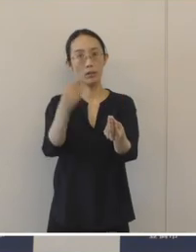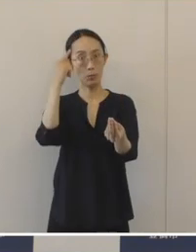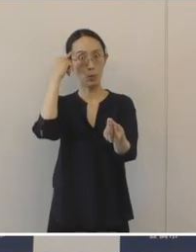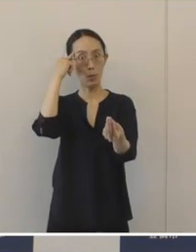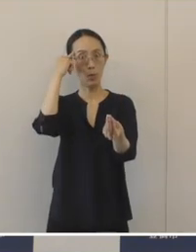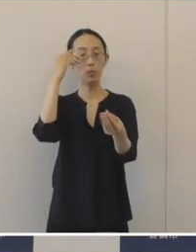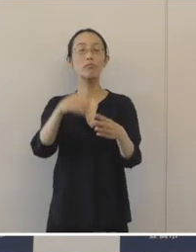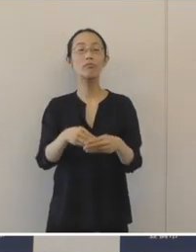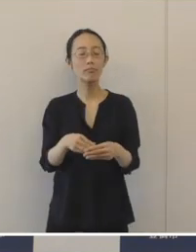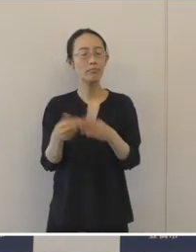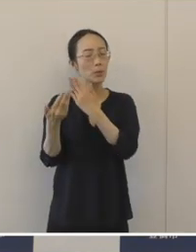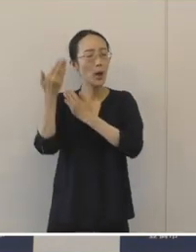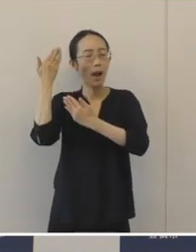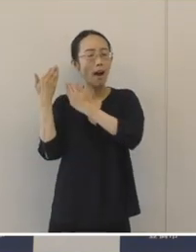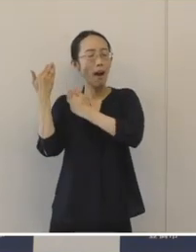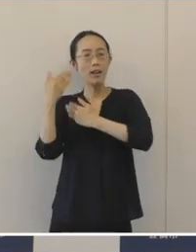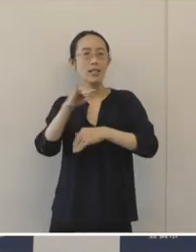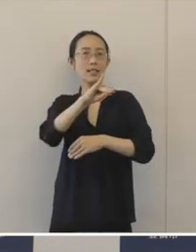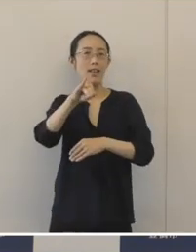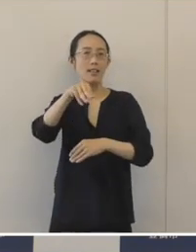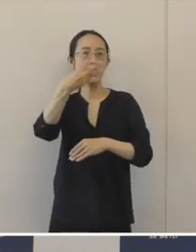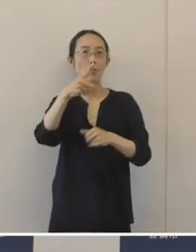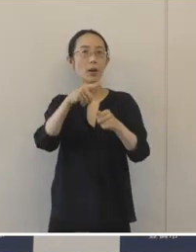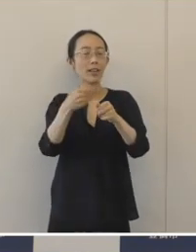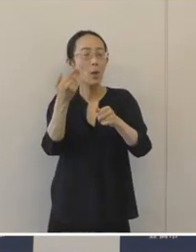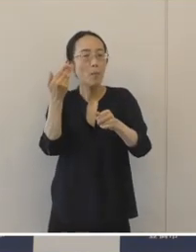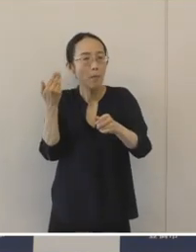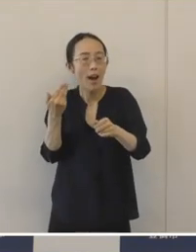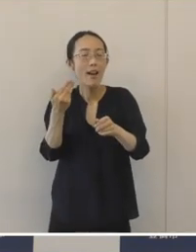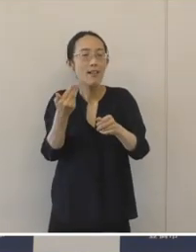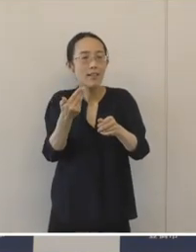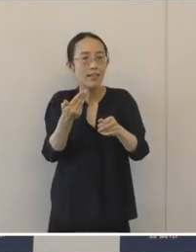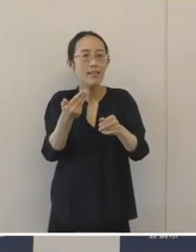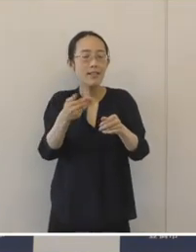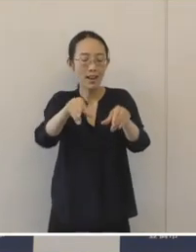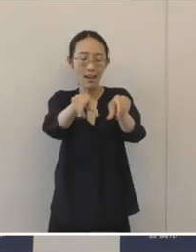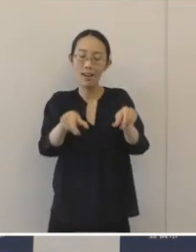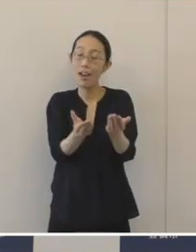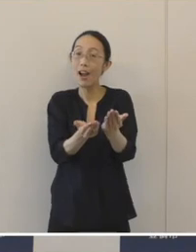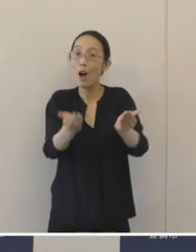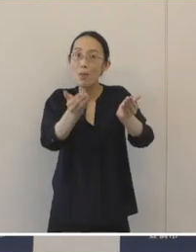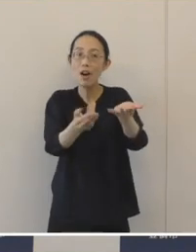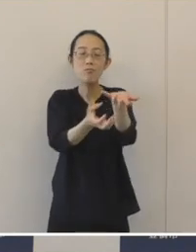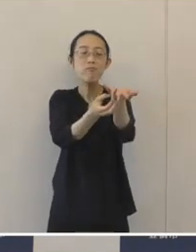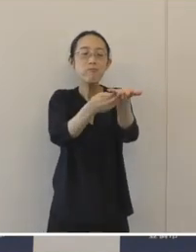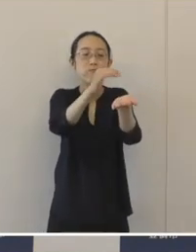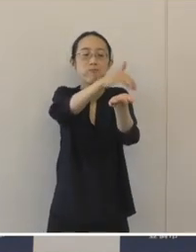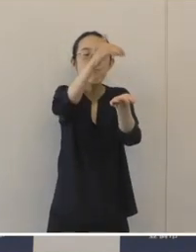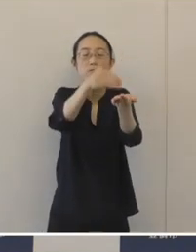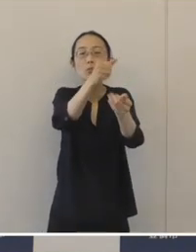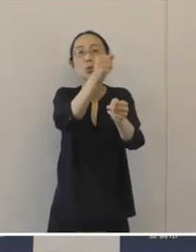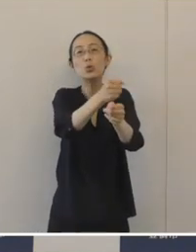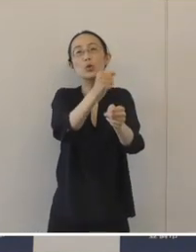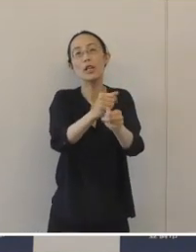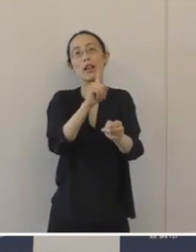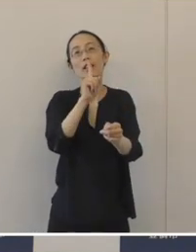1300年も前に窯業の一大生産地であった 豊橋の歴史を知る上でも